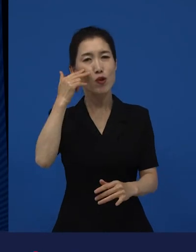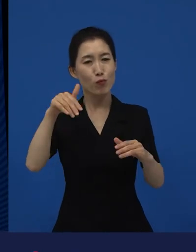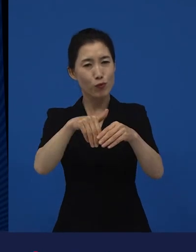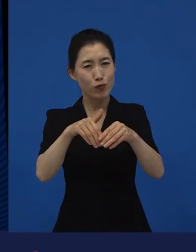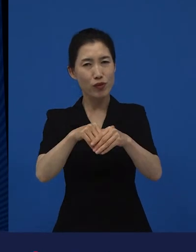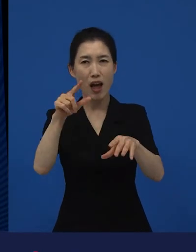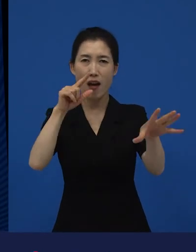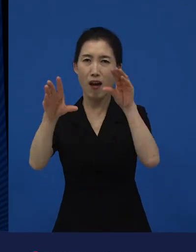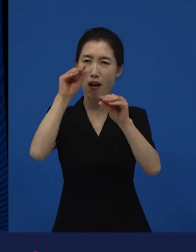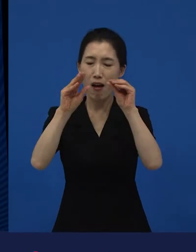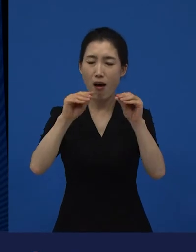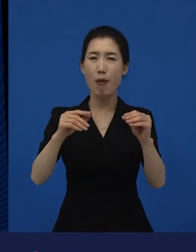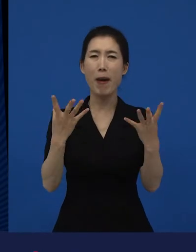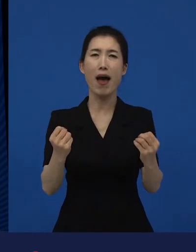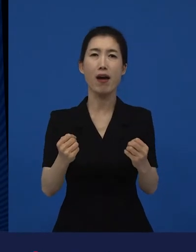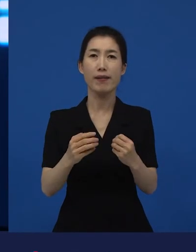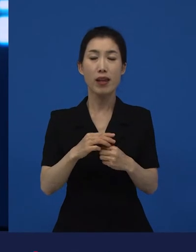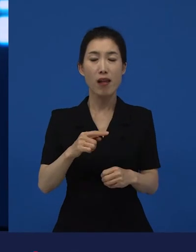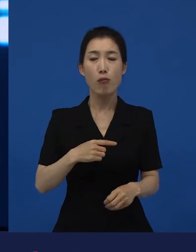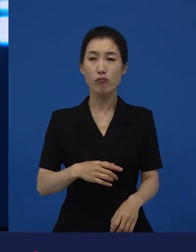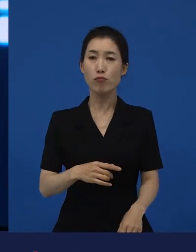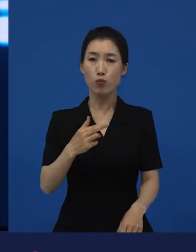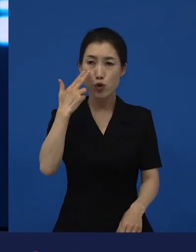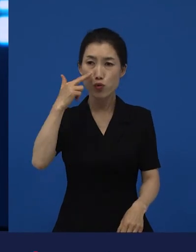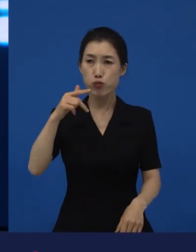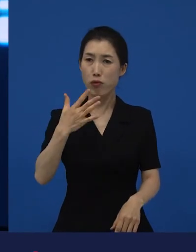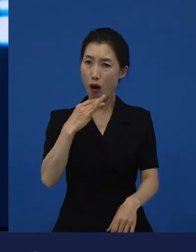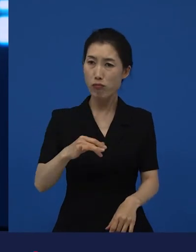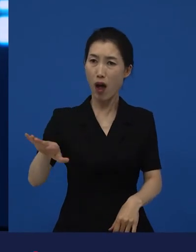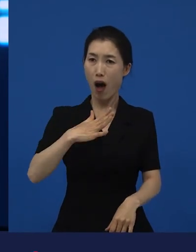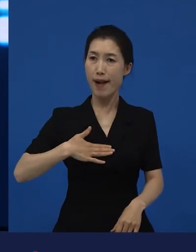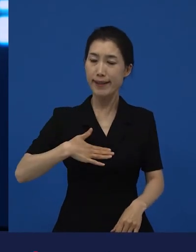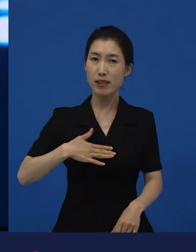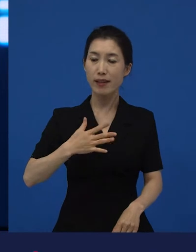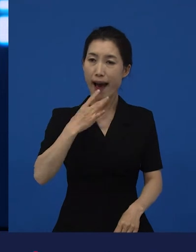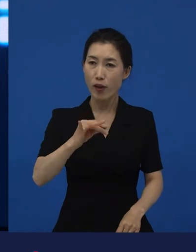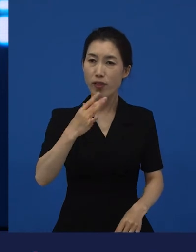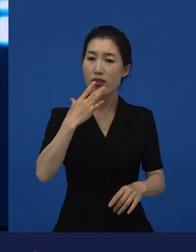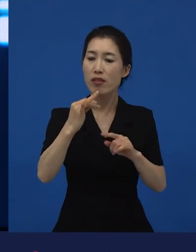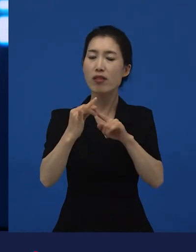어떻게 보면 당연한 게 아닐 수 있습니다. 당연했던 것들이 당연한 게 아닐 수 있다라는 것에 대해서